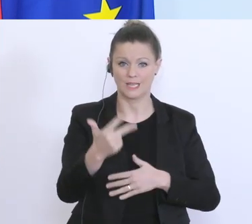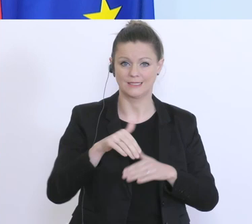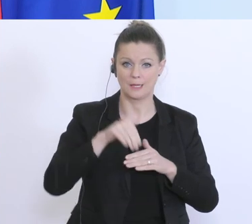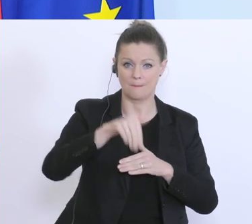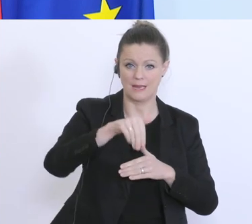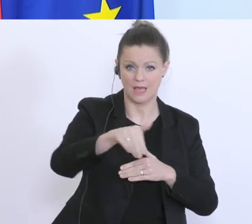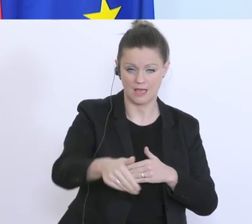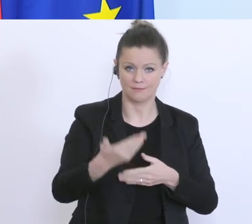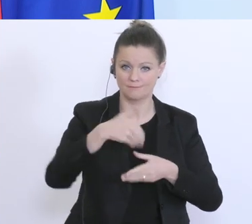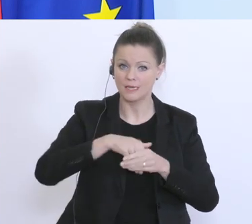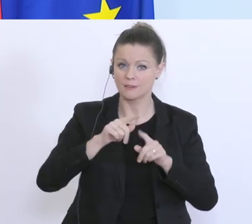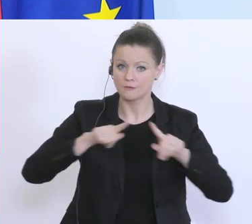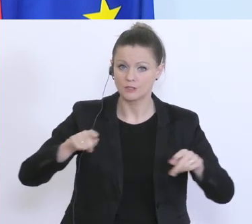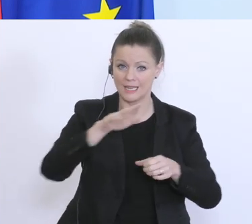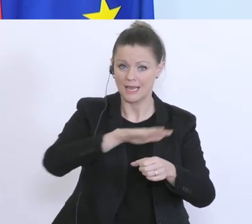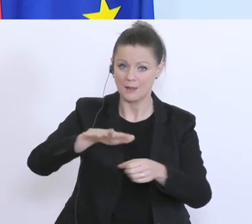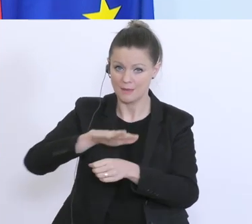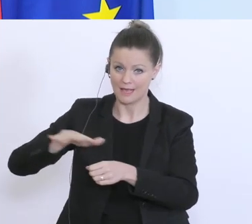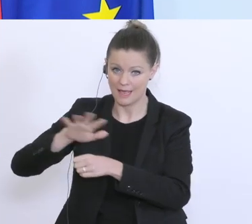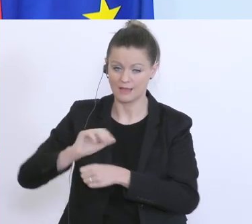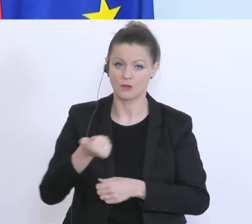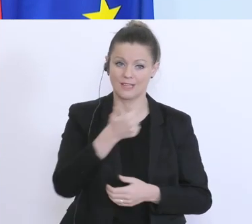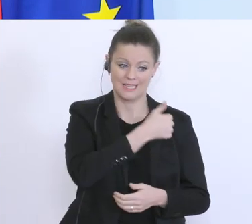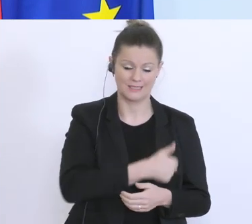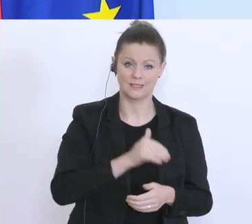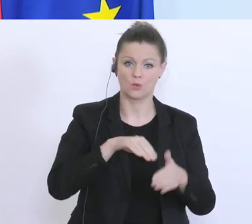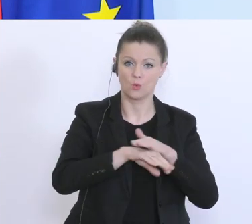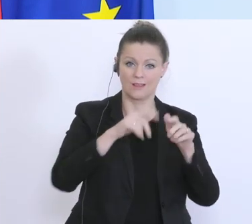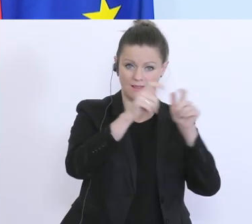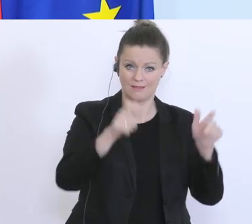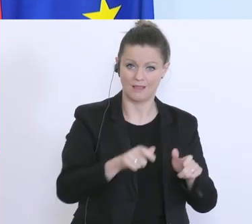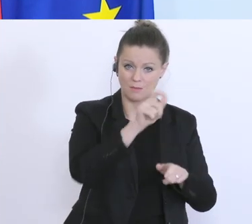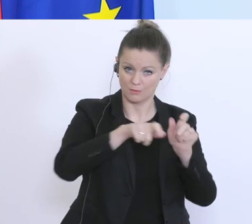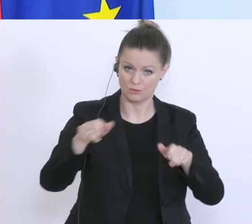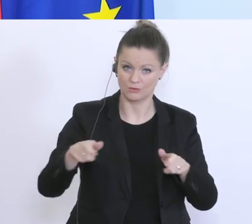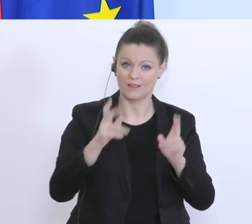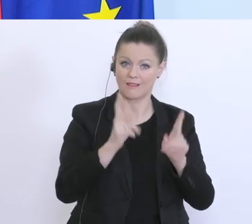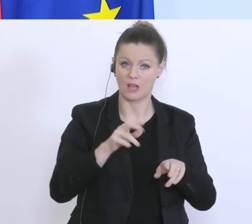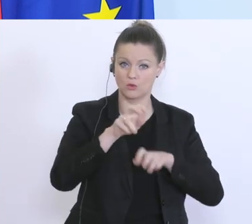davon ist die Möglichkeit, das Unternehmerinnen und Unternehmer Steuerstunden beantragen können